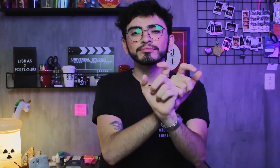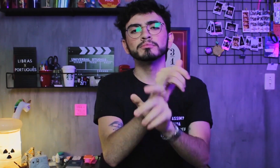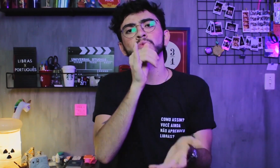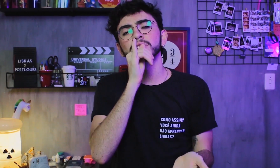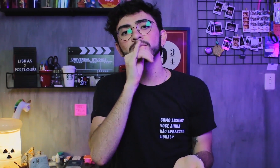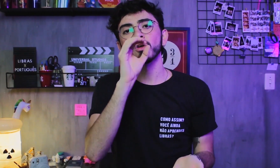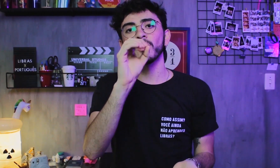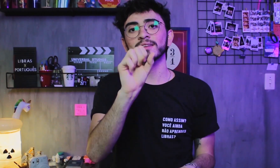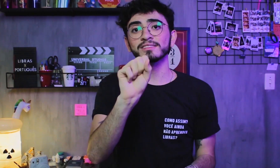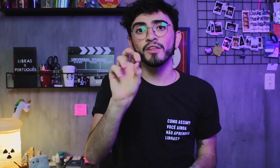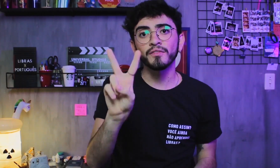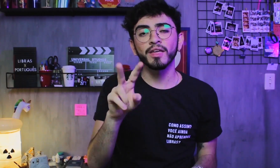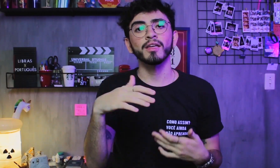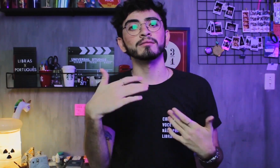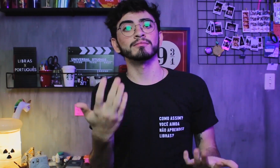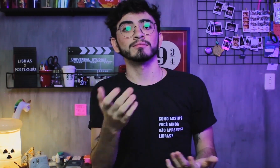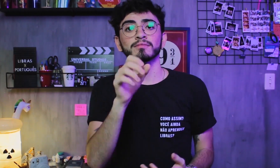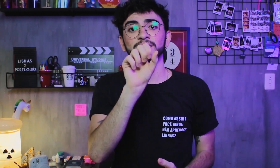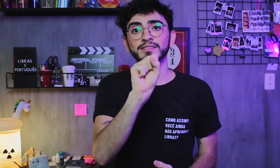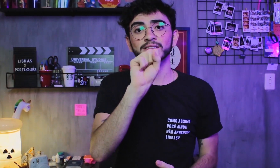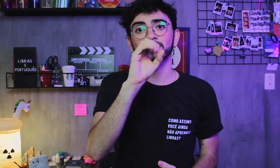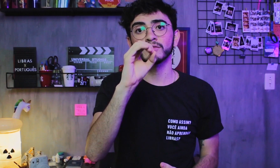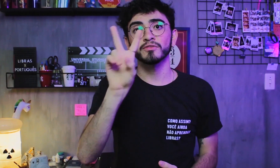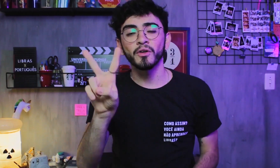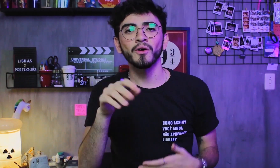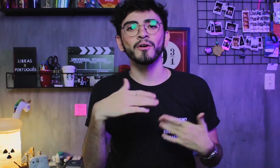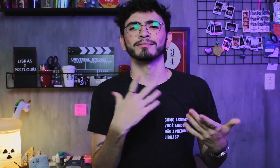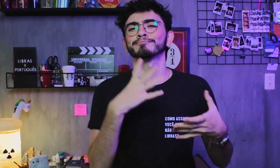formando frases OSV (objeto, sujeito e verbo) ou SOV (sujeito, objeto e verbo),